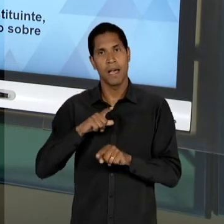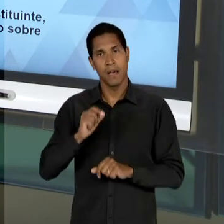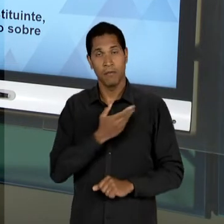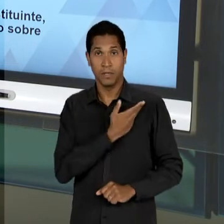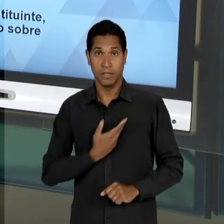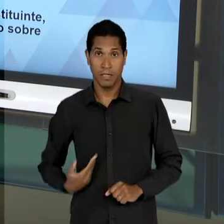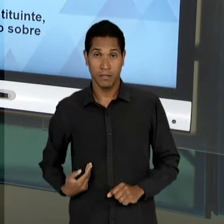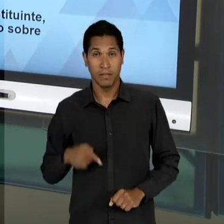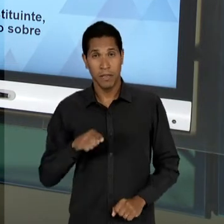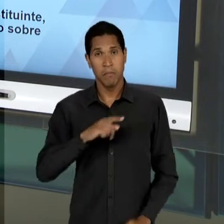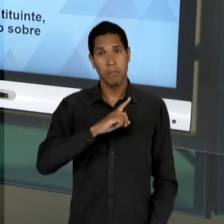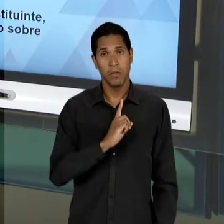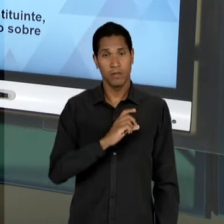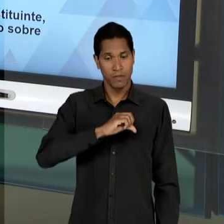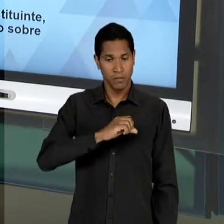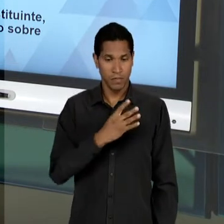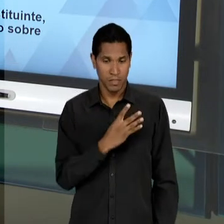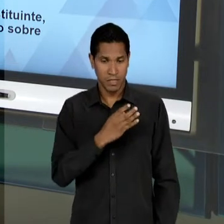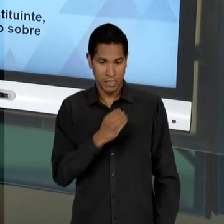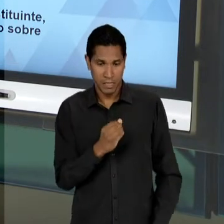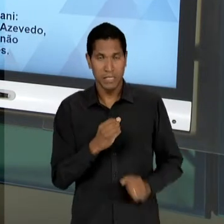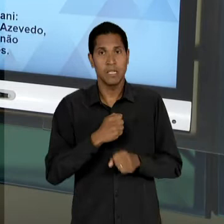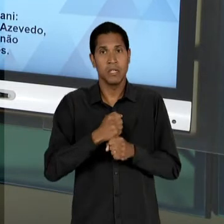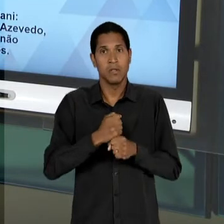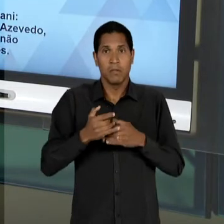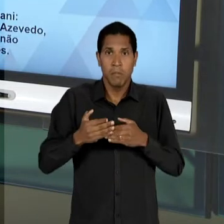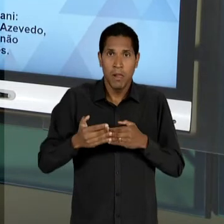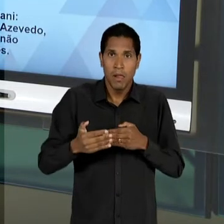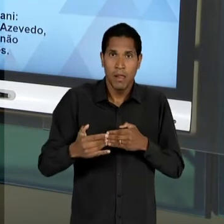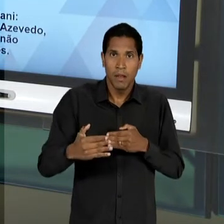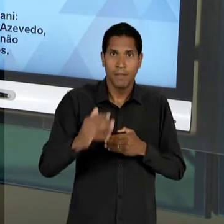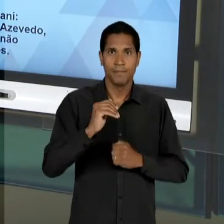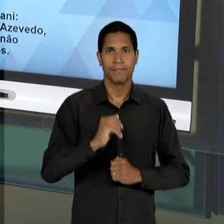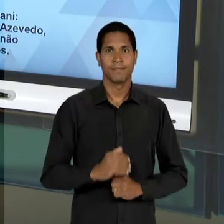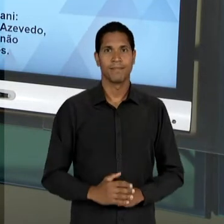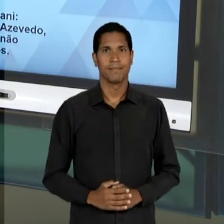NOS ANOS IMEDIATAMENTE SUBSEQUENTES. COMO SE DÁ